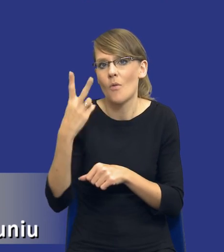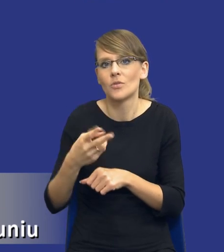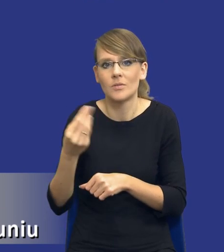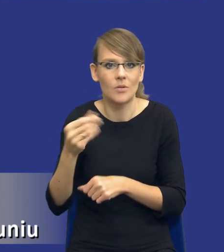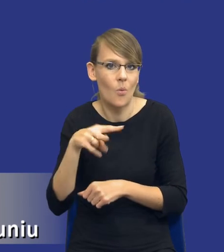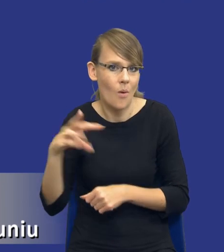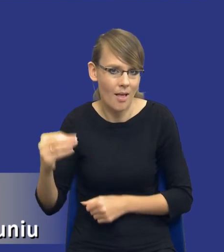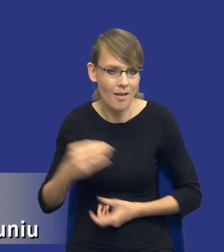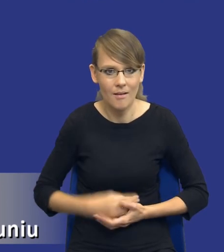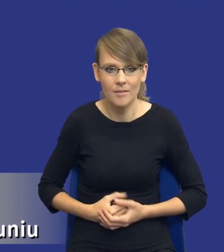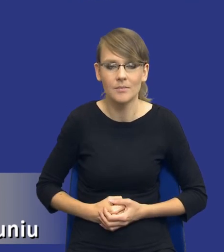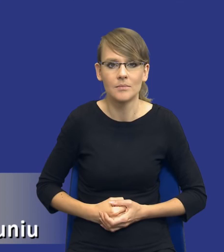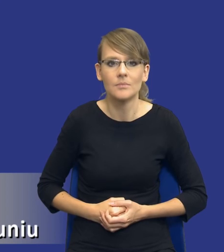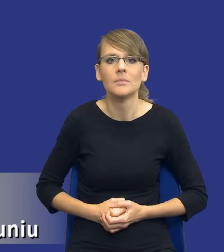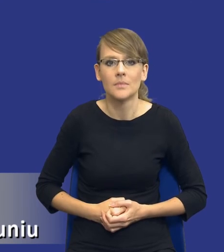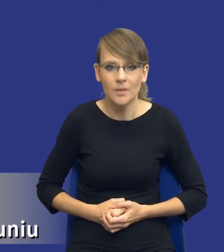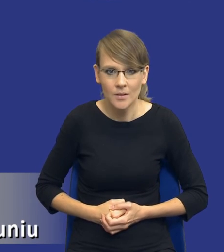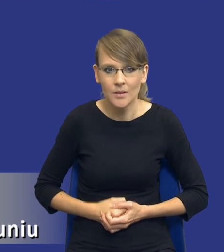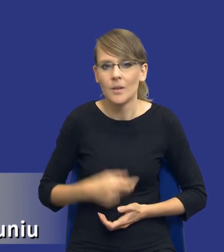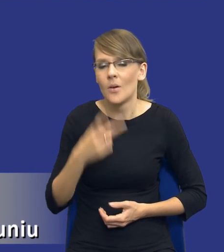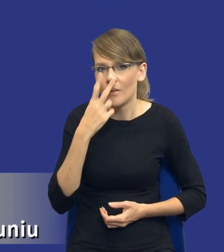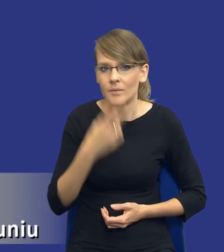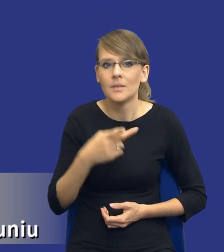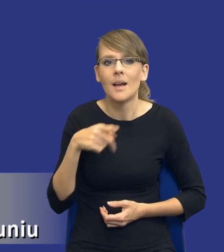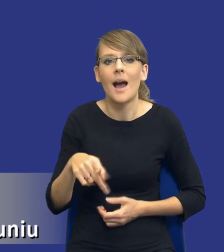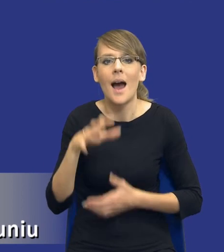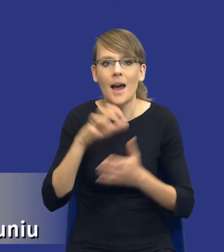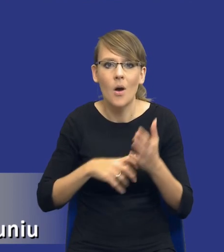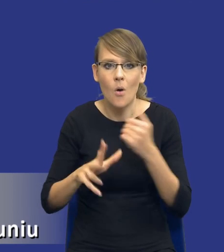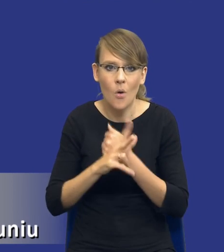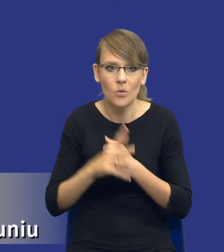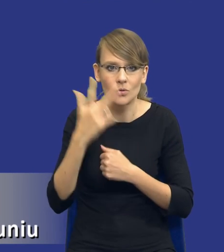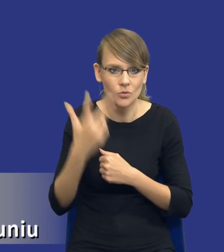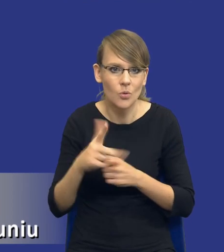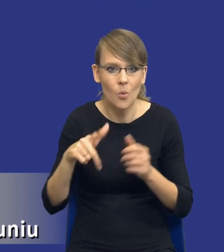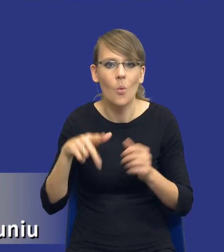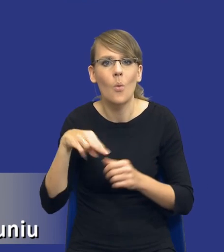W związku z tym, to co mamy tutaj uregulowane w artykule 83 ustęp 2